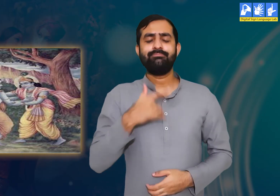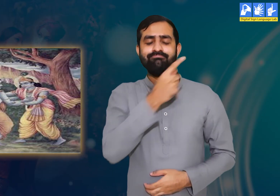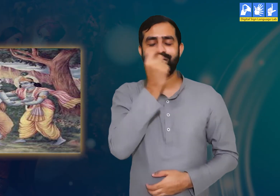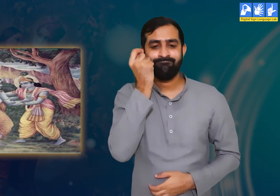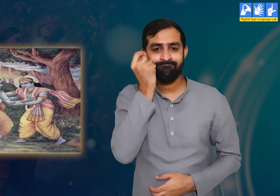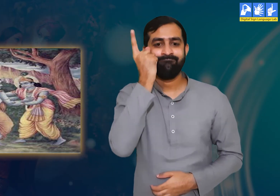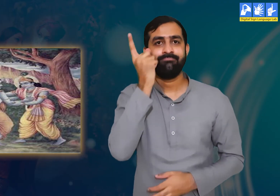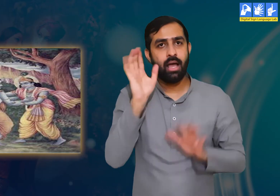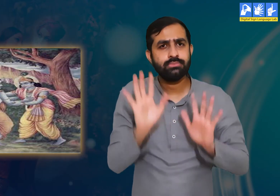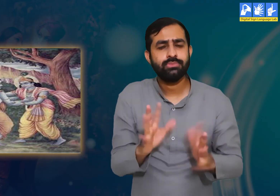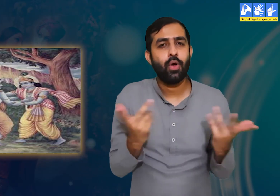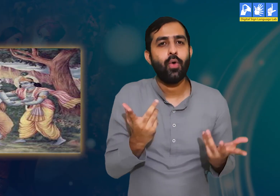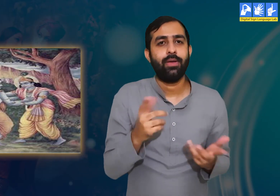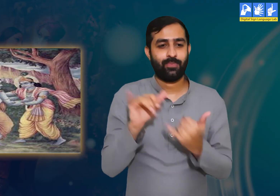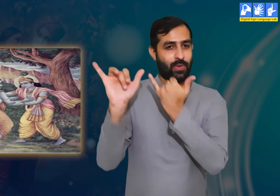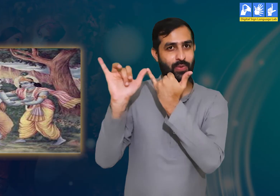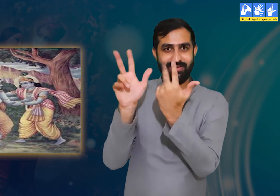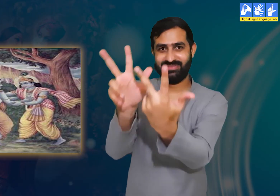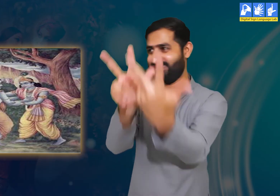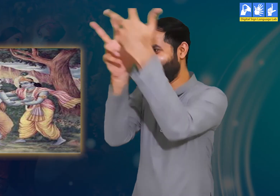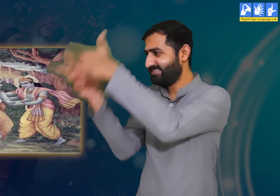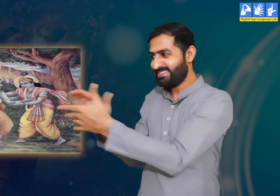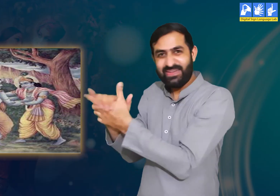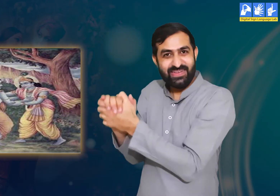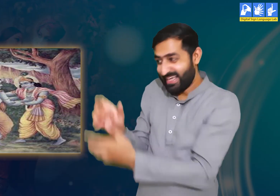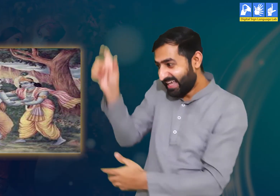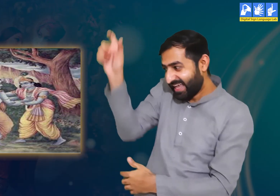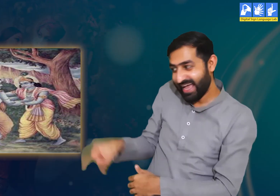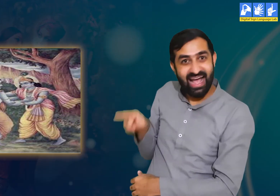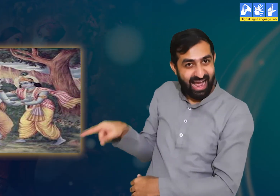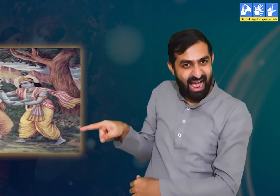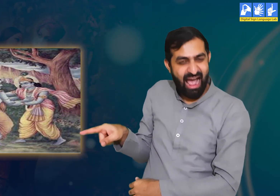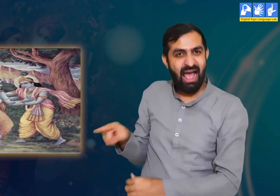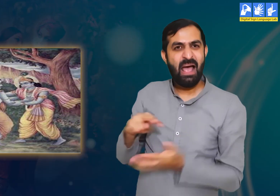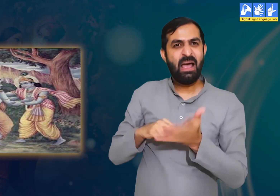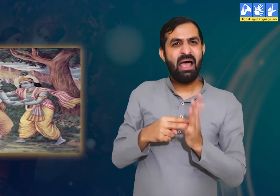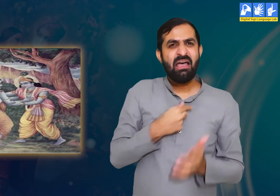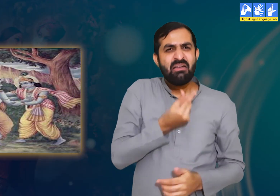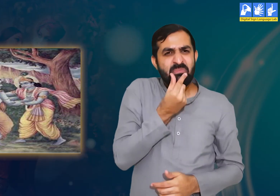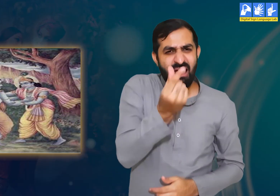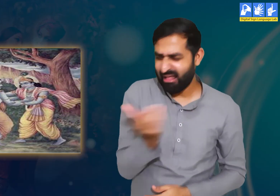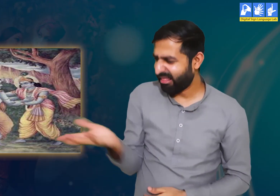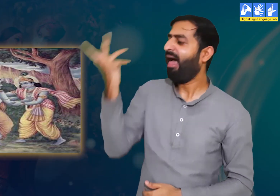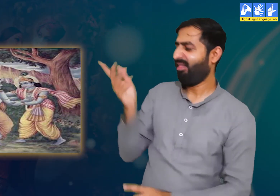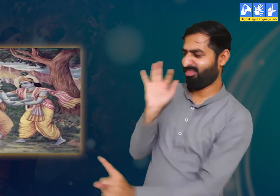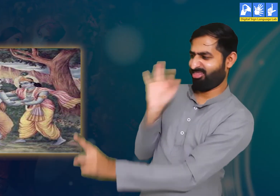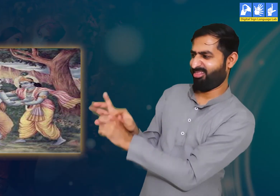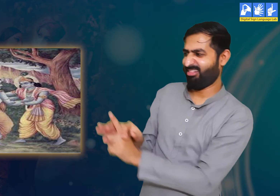गोपियाँ उद्धव से कहती हैं कि आप हमारे लिए श्री कृष्ण का संदेश लेकर आए